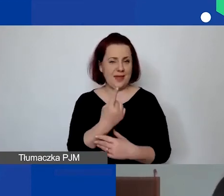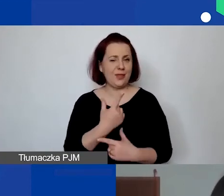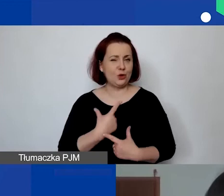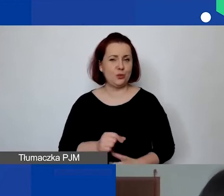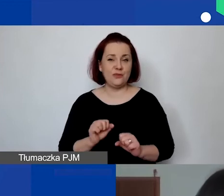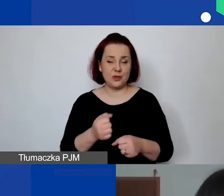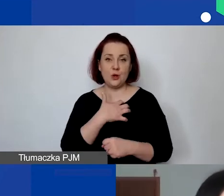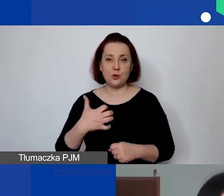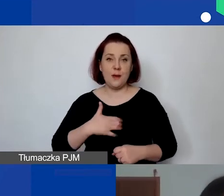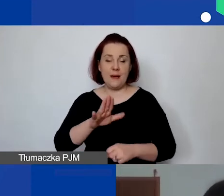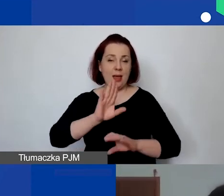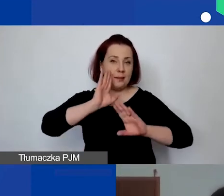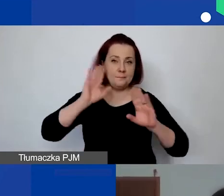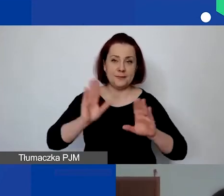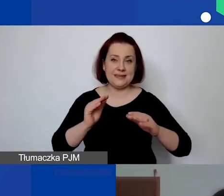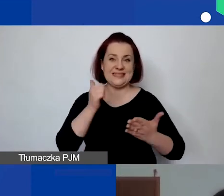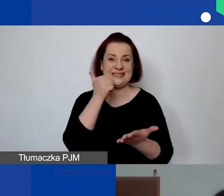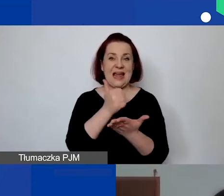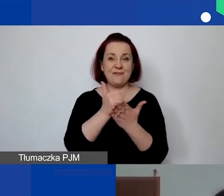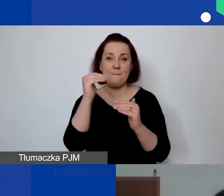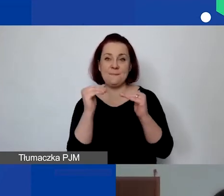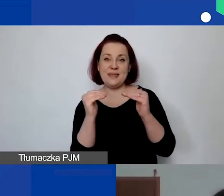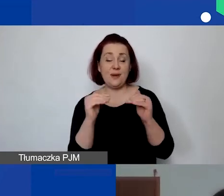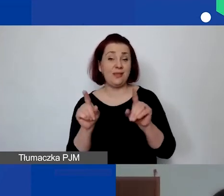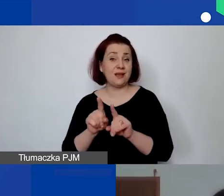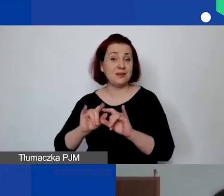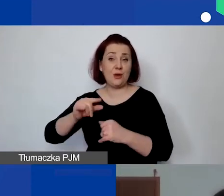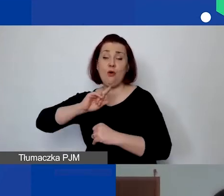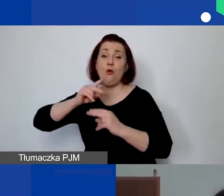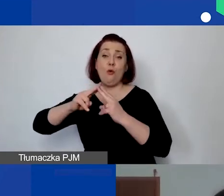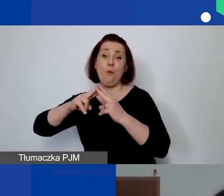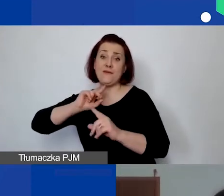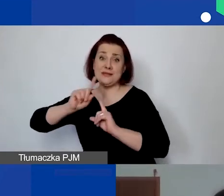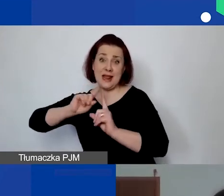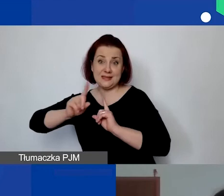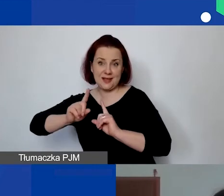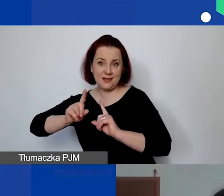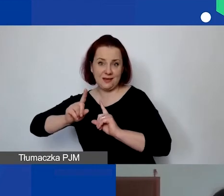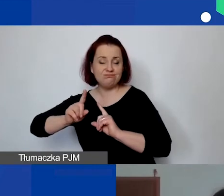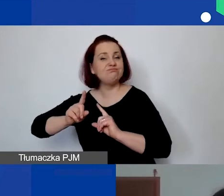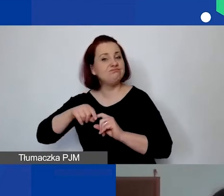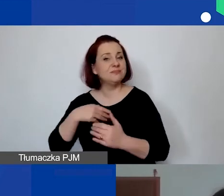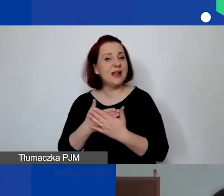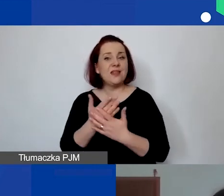obowiązuje ta sama stawka minimalna, co umowy na zlecenie. Więc także proszę określić wymiar czasu pracy